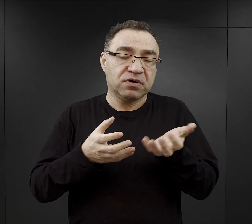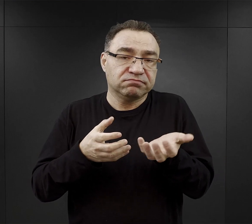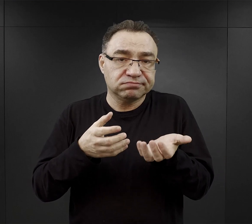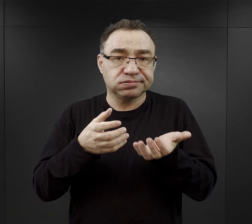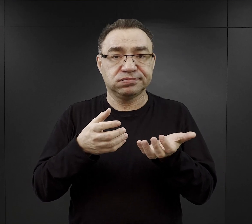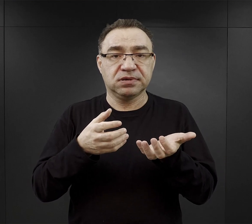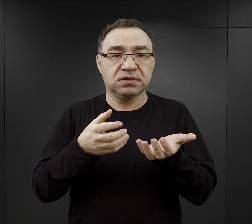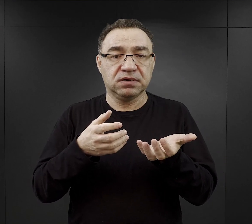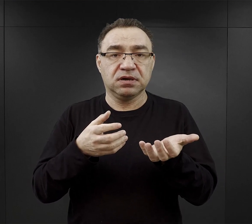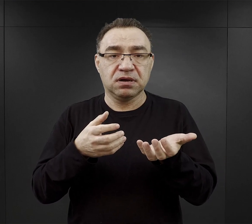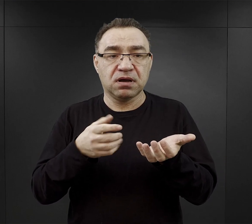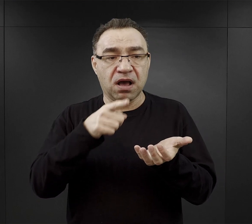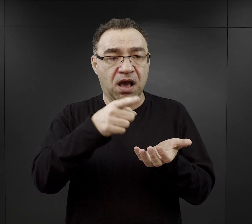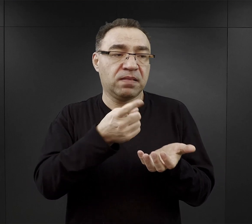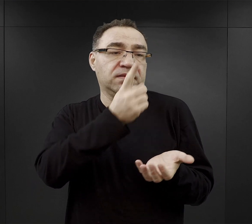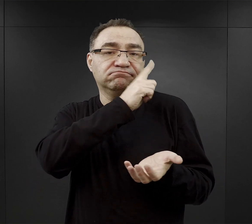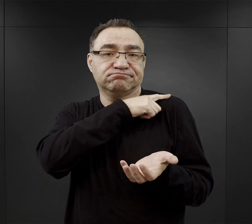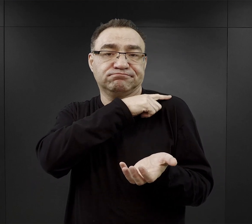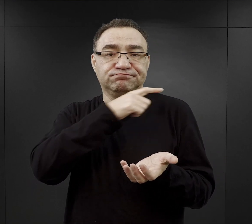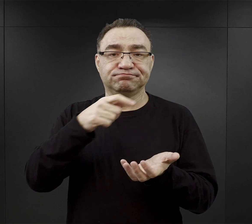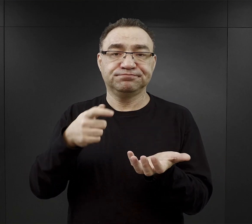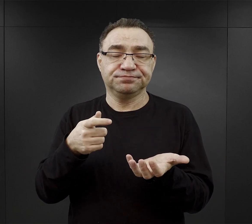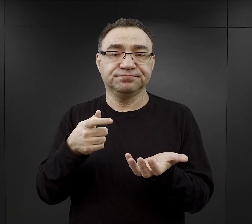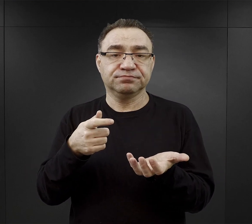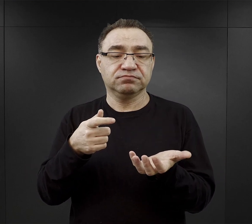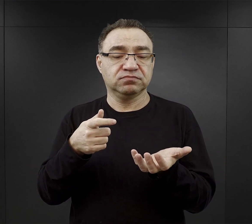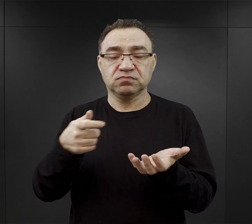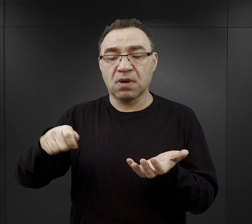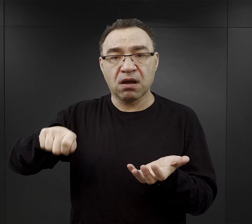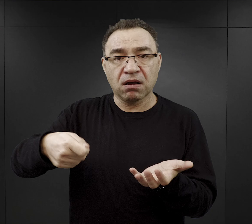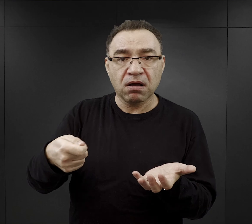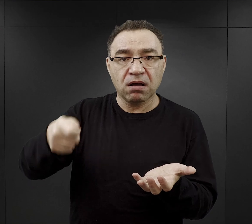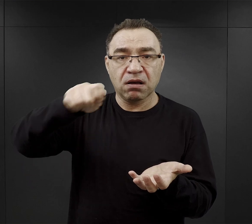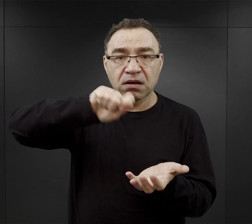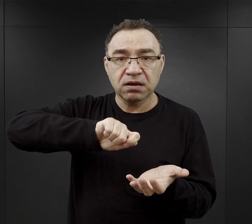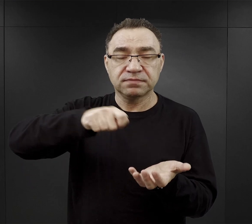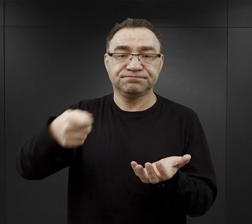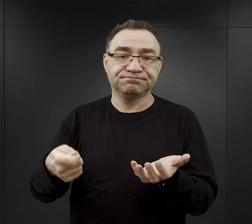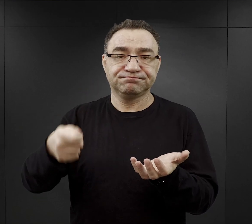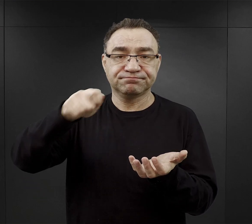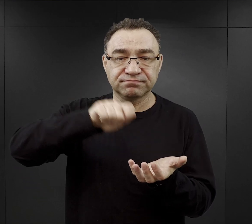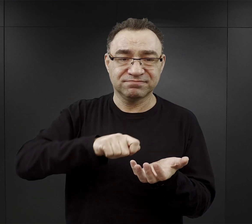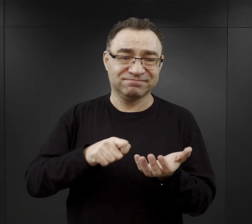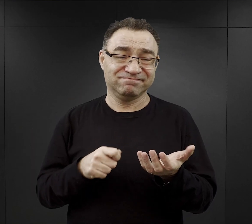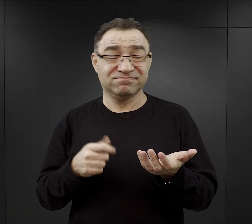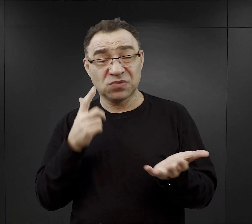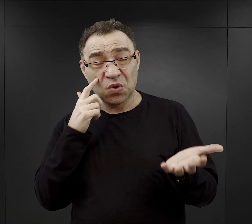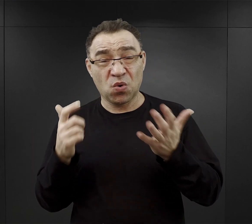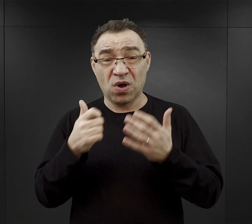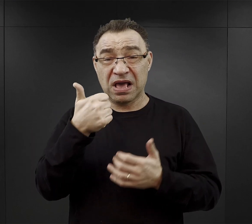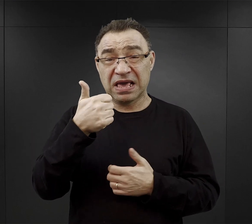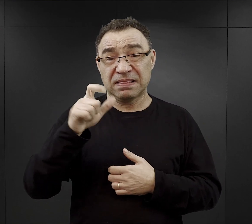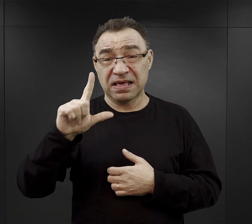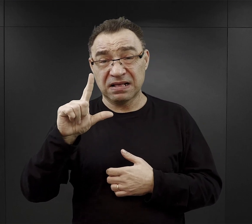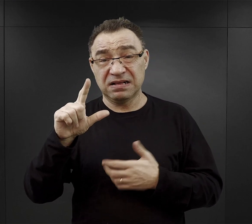a tenże funkcyjny trzymając chochlę czy jakiś garczek o pojemności mniej więcej litra nalewał do miski.